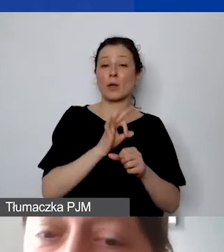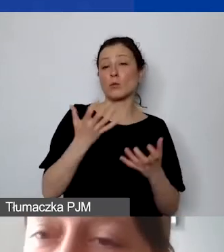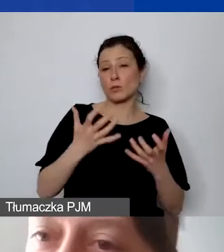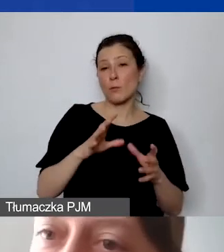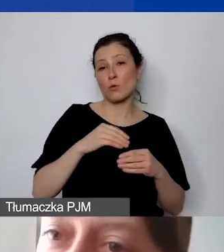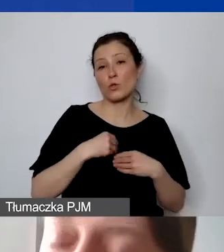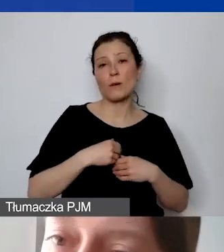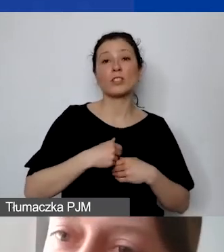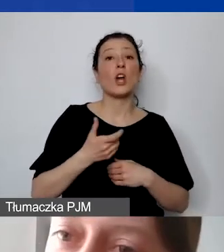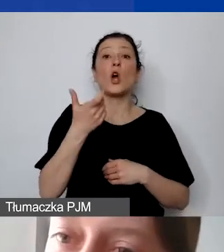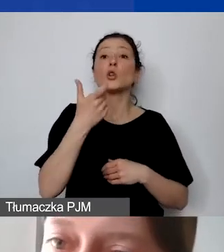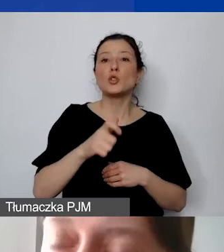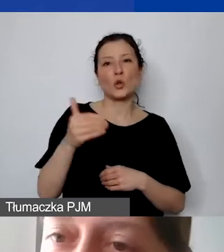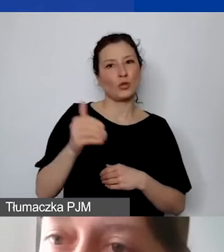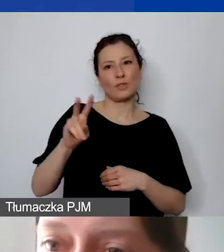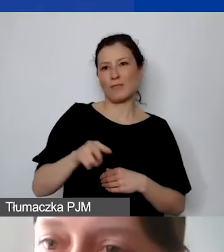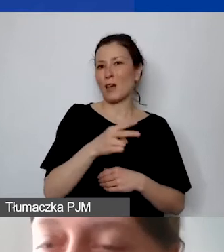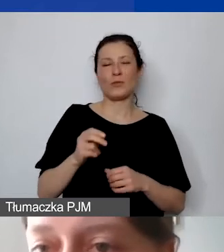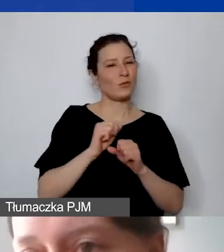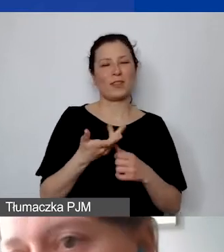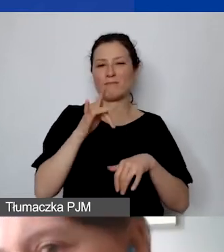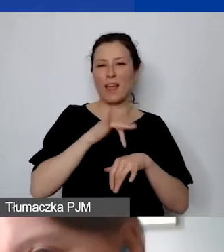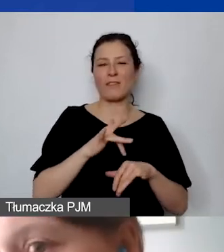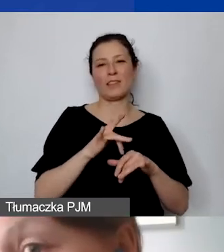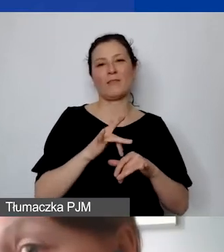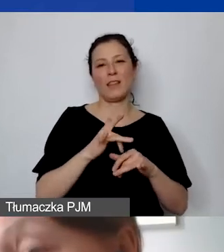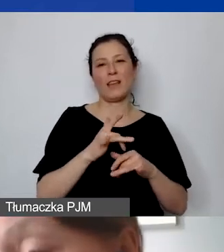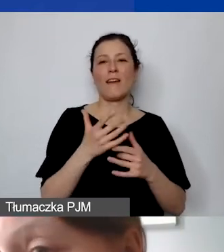to nie jest efektywne zaangażowanie środków na osiągnięcie takiego rezultatu.